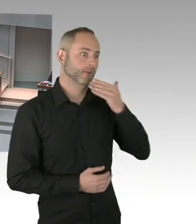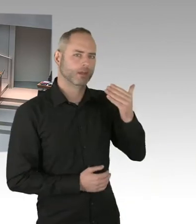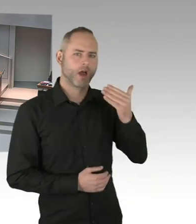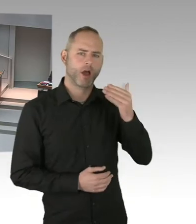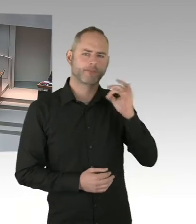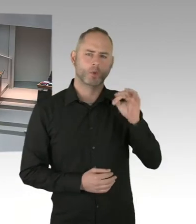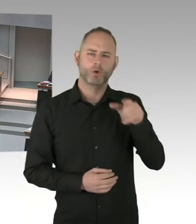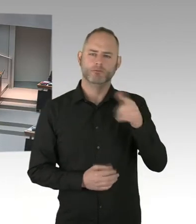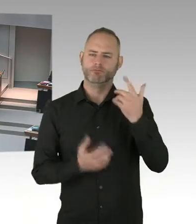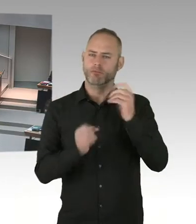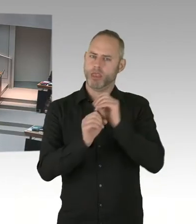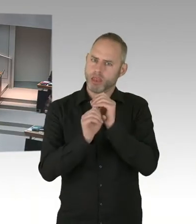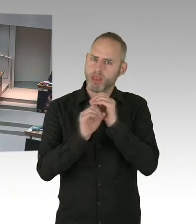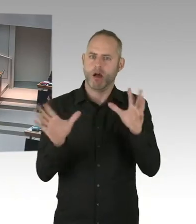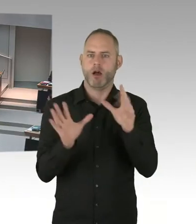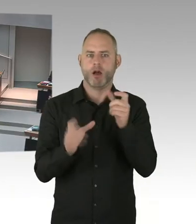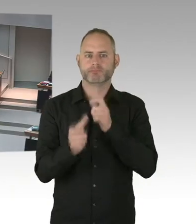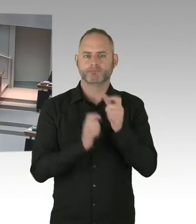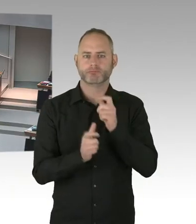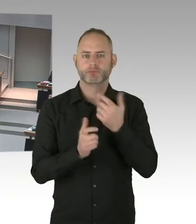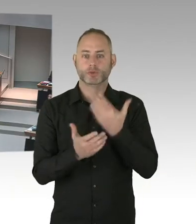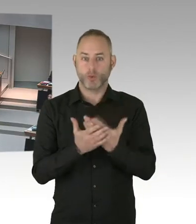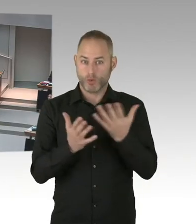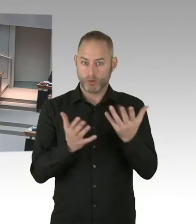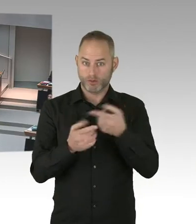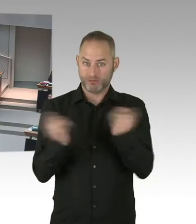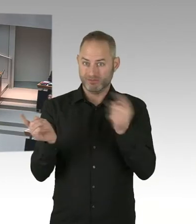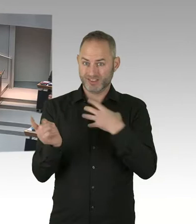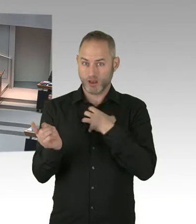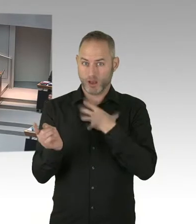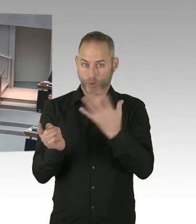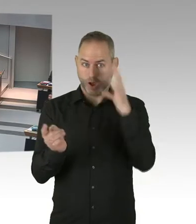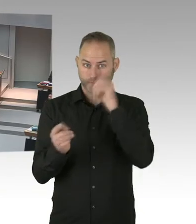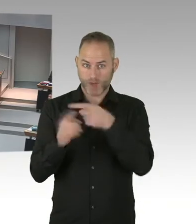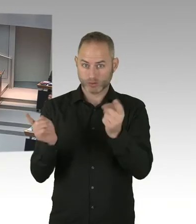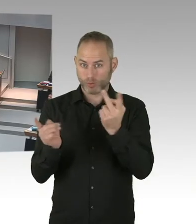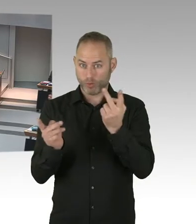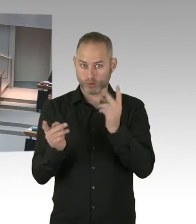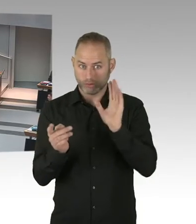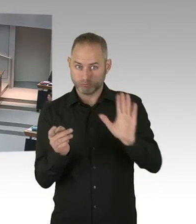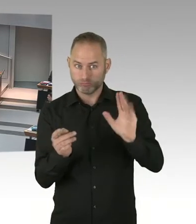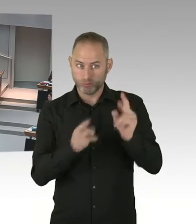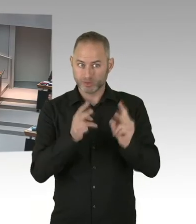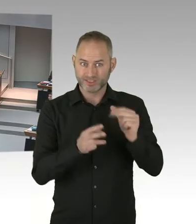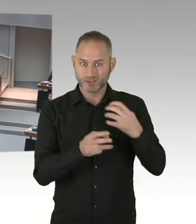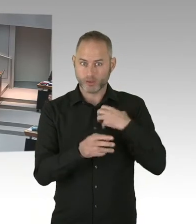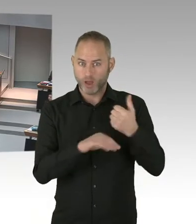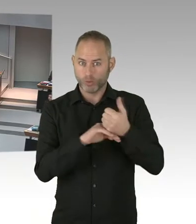Wir haben ein Neutralitätsgesetz, das gilt für unterschiedliche Bereiche. Das gilt ja nicht nur für den Schulbereich, hier sind ja unterschiedliche Bereiche des Staates auch betroffen.